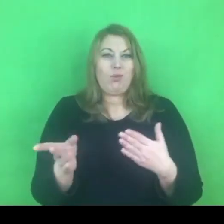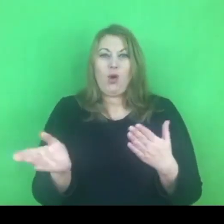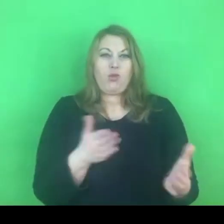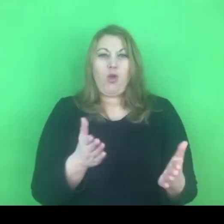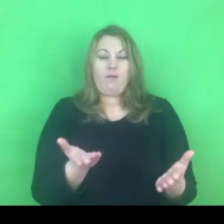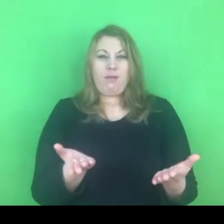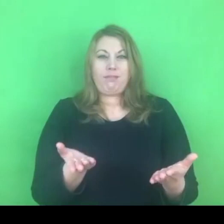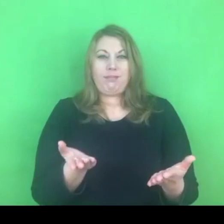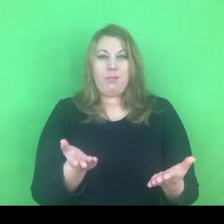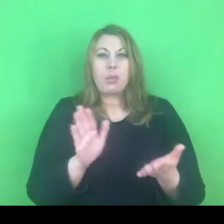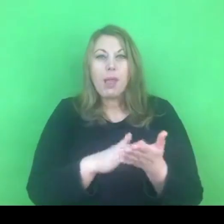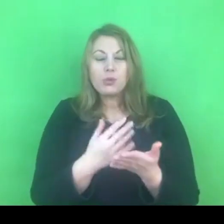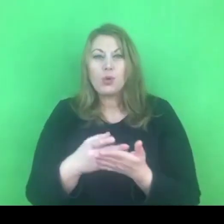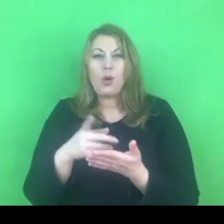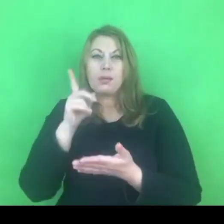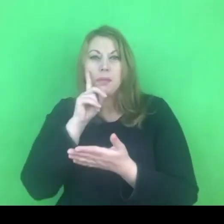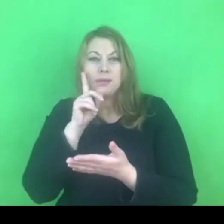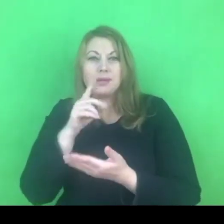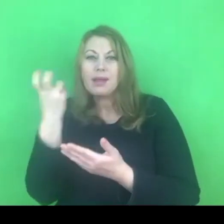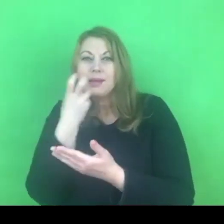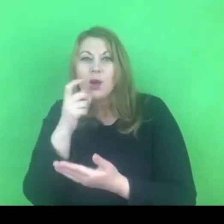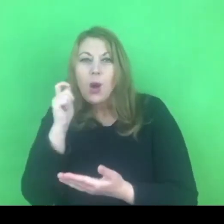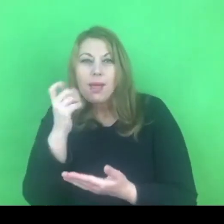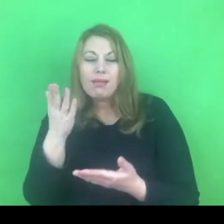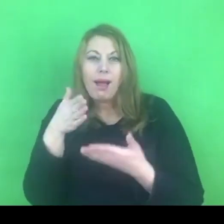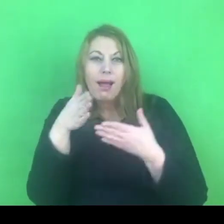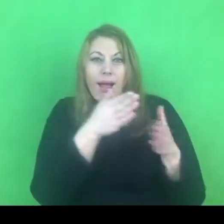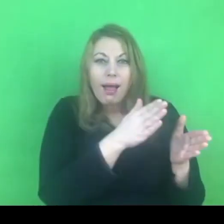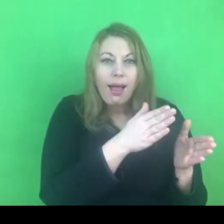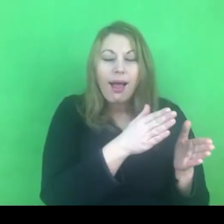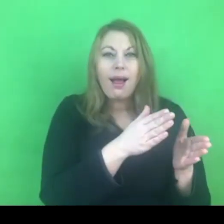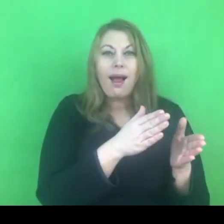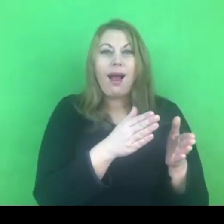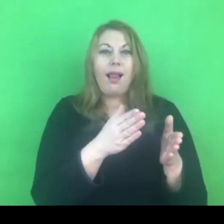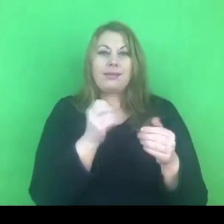i dlatego to rozróżnienie zostało wprowadzone do konwencji stambulskiej.